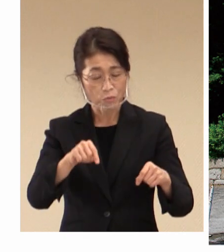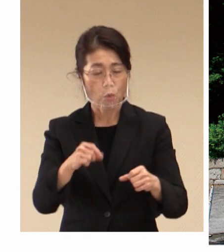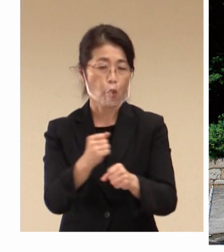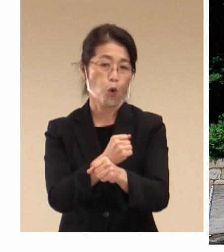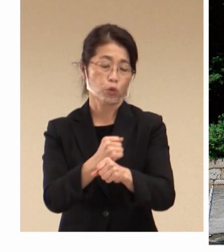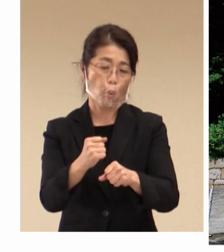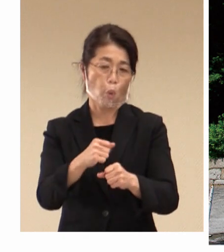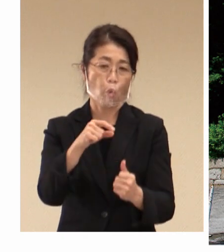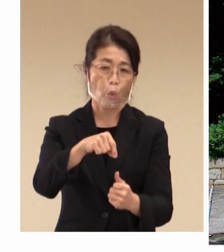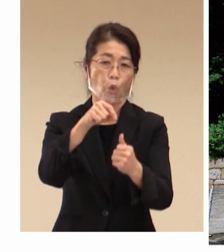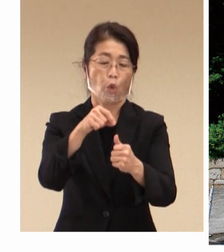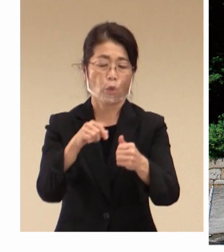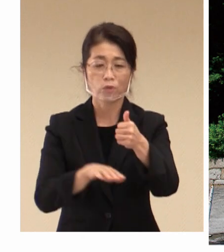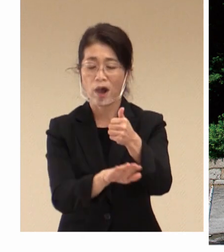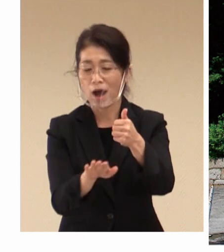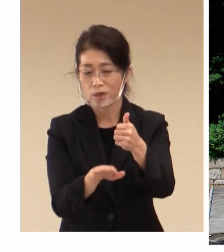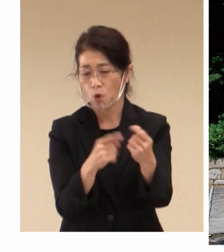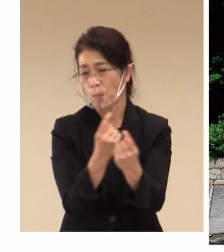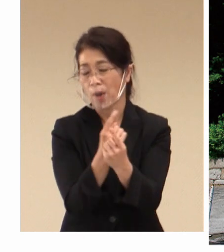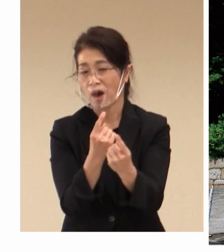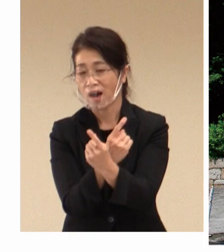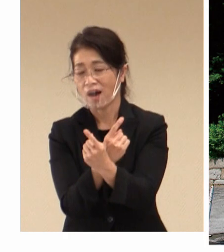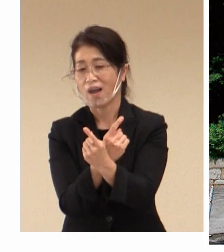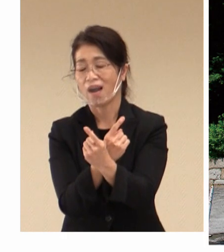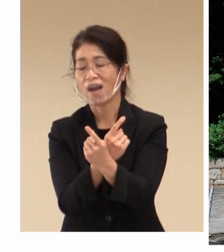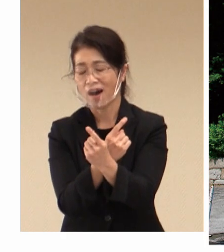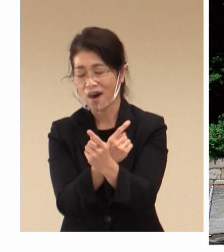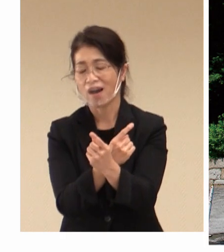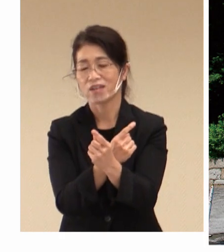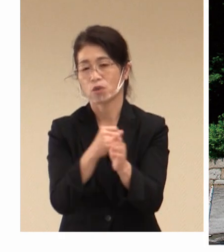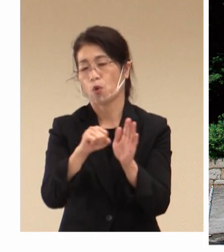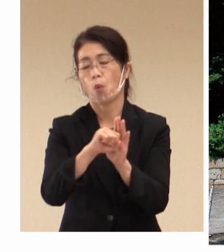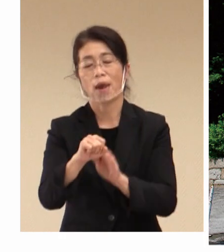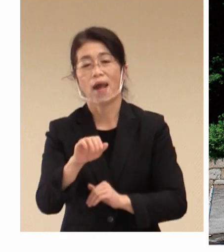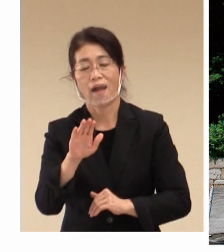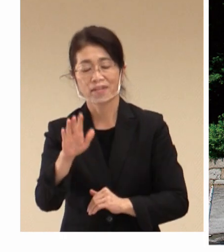発展に大きくご貢献をされてきた というふうに思います。